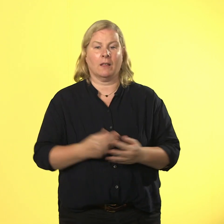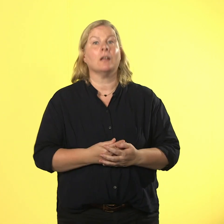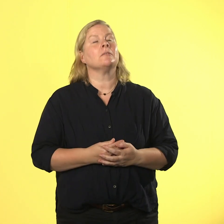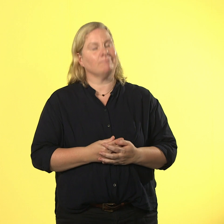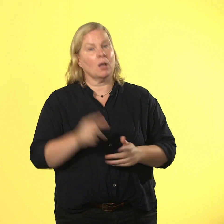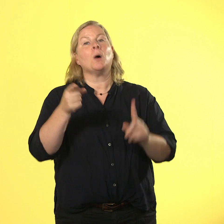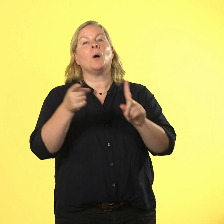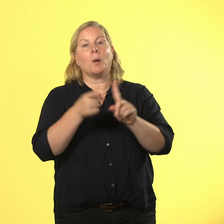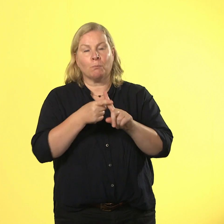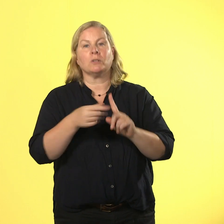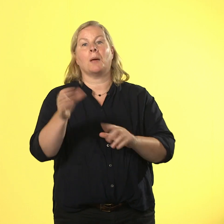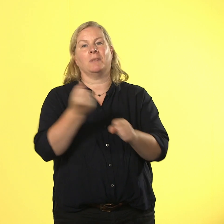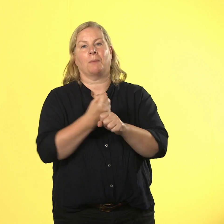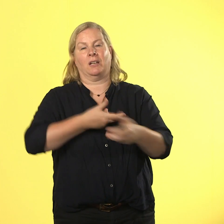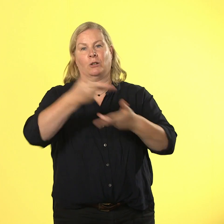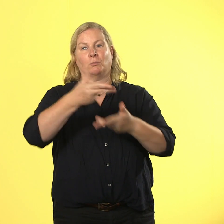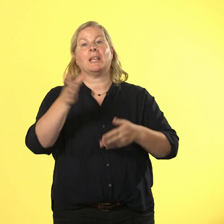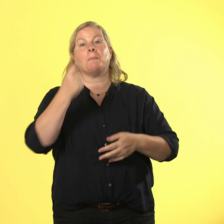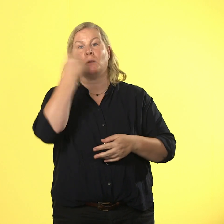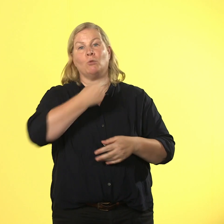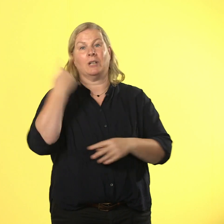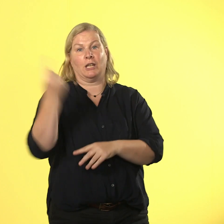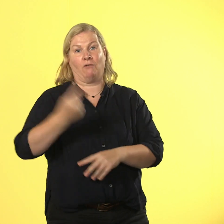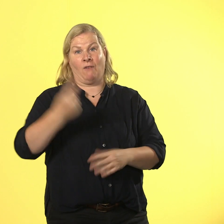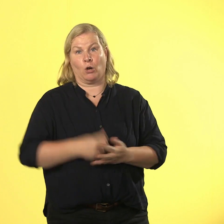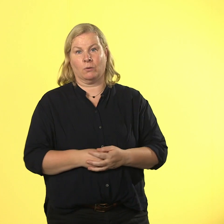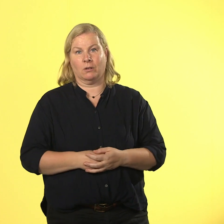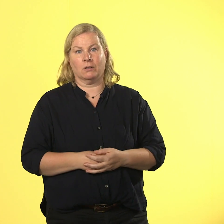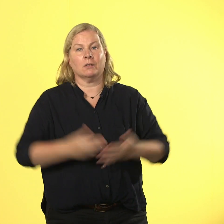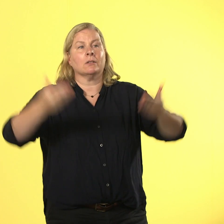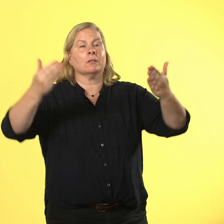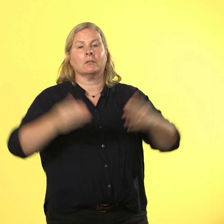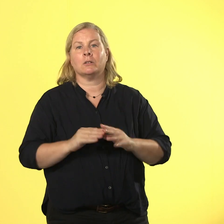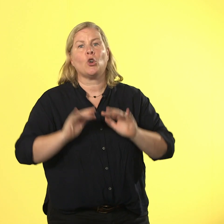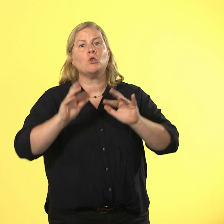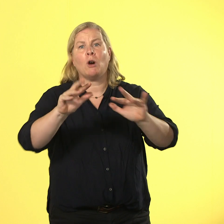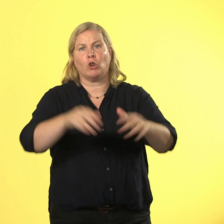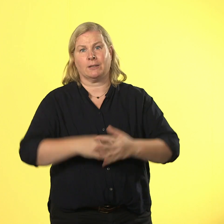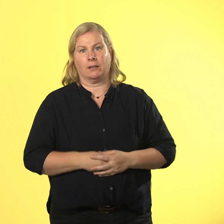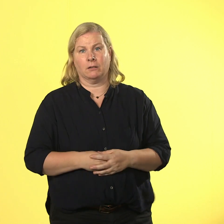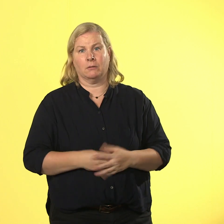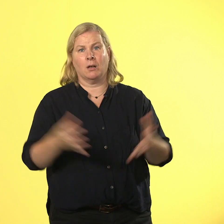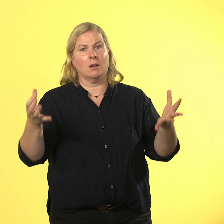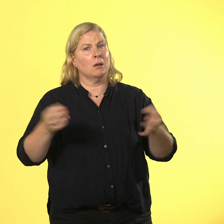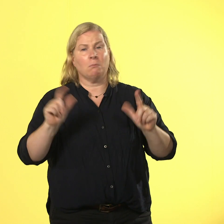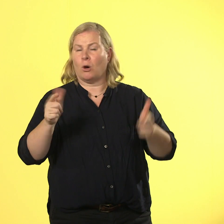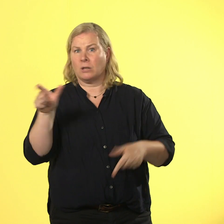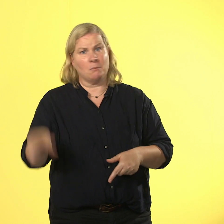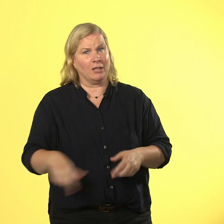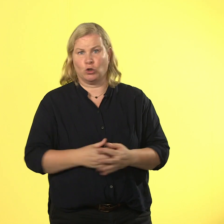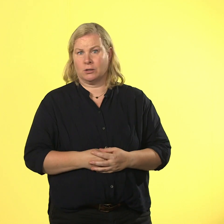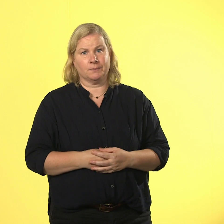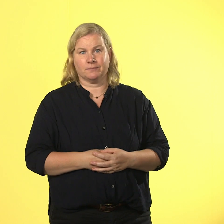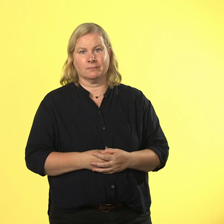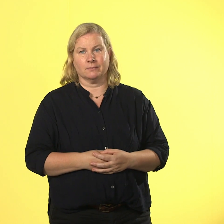mit mündlicher verwarnung. das braucht doch keiner. zeit für eine verschnaufpause: